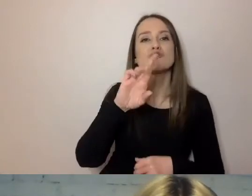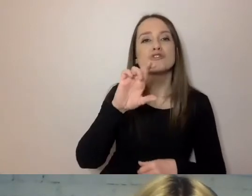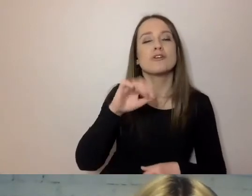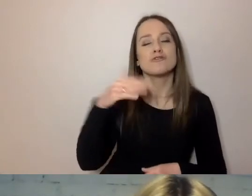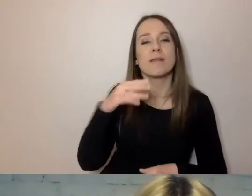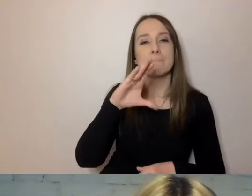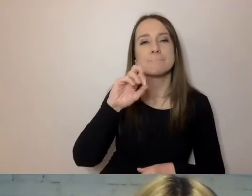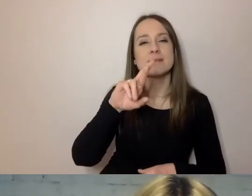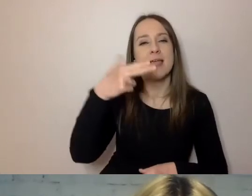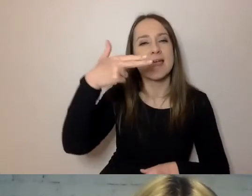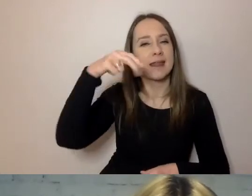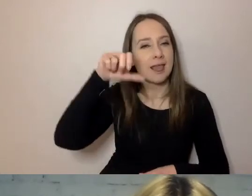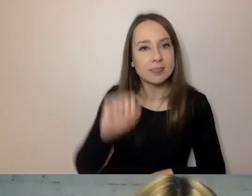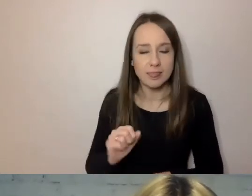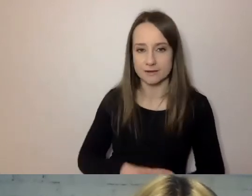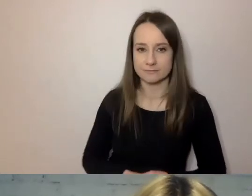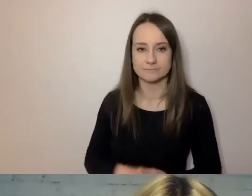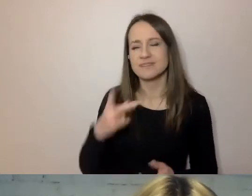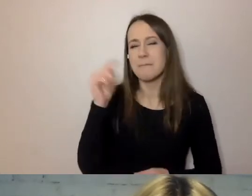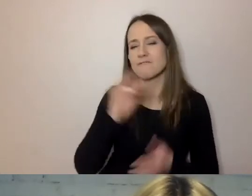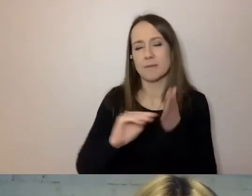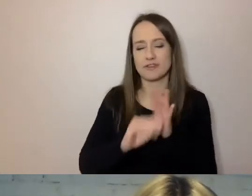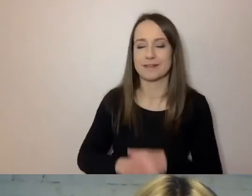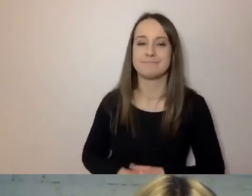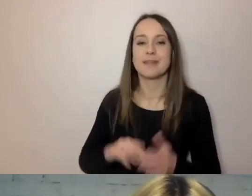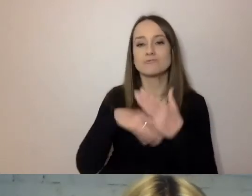Nie należy pisać: „umowa została przyjęta”,